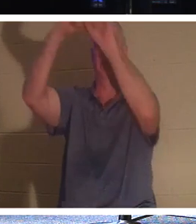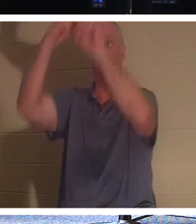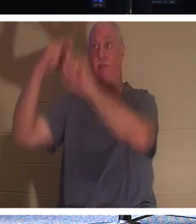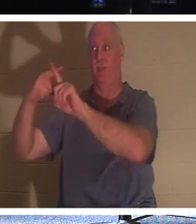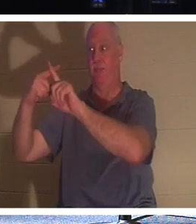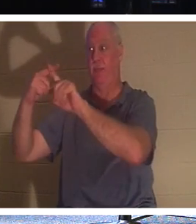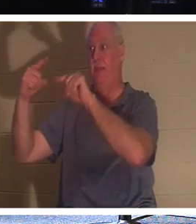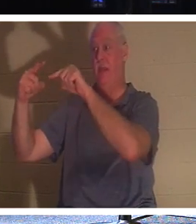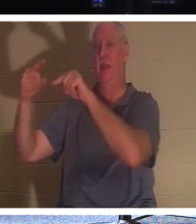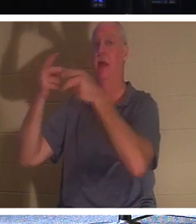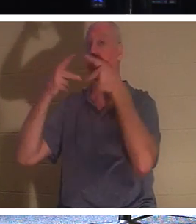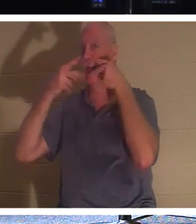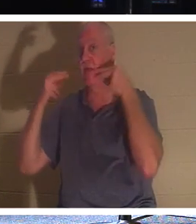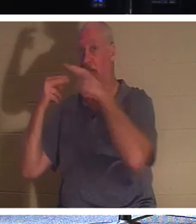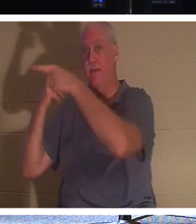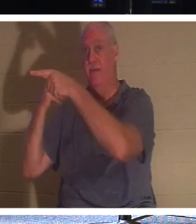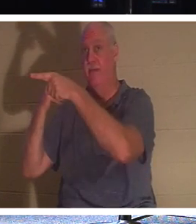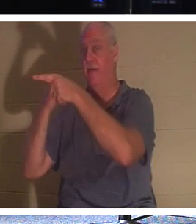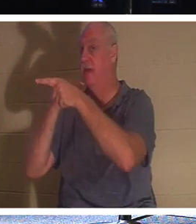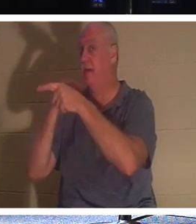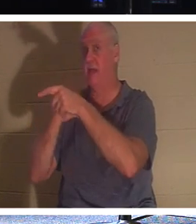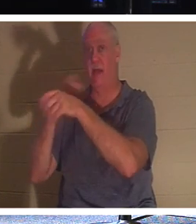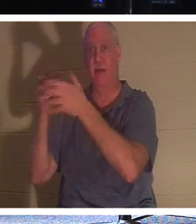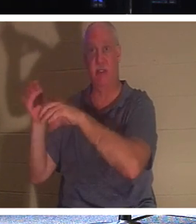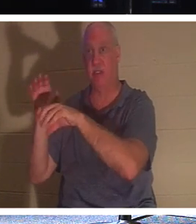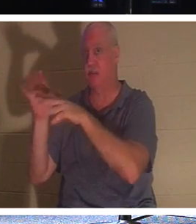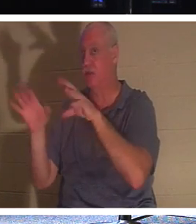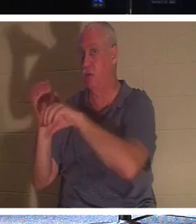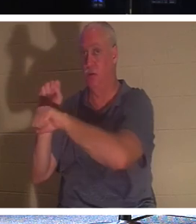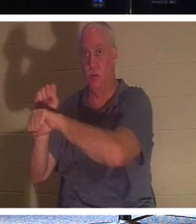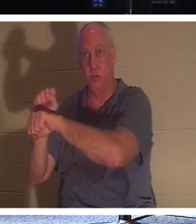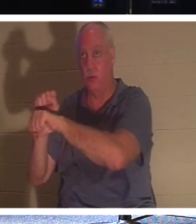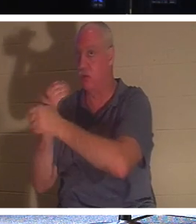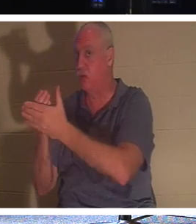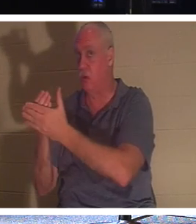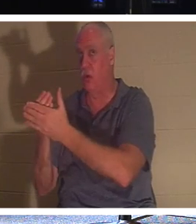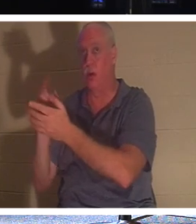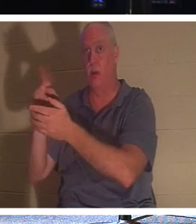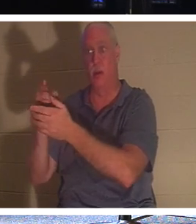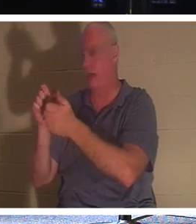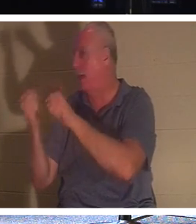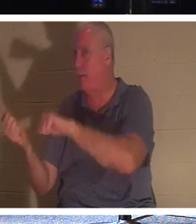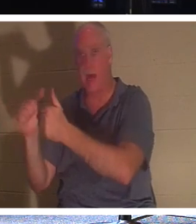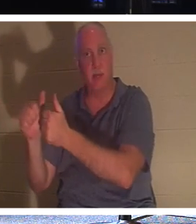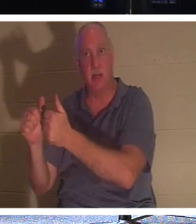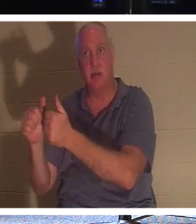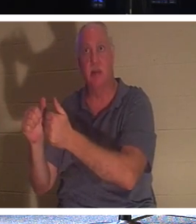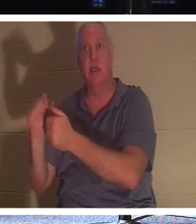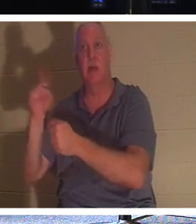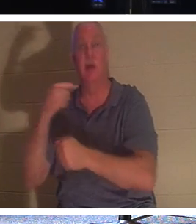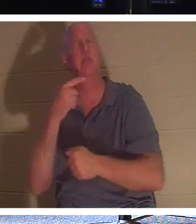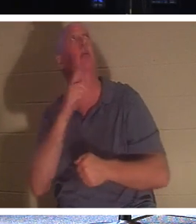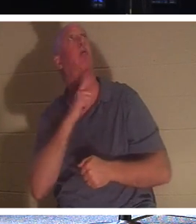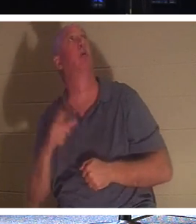Он даже не крестился. Все, что он сделал, это сказал: «Господи, помяни меня, когда приидешь в Свое Царство». И